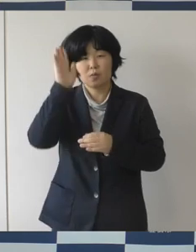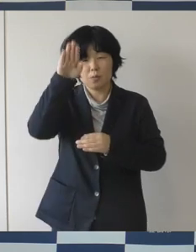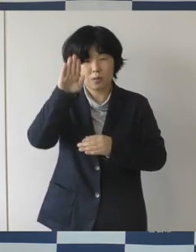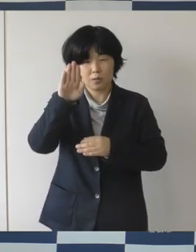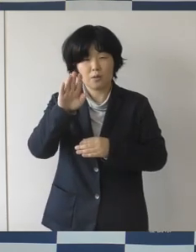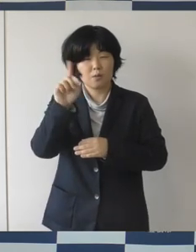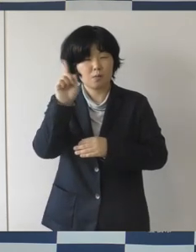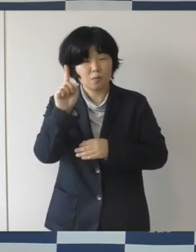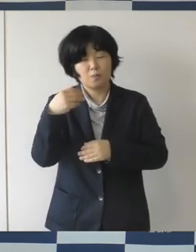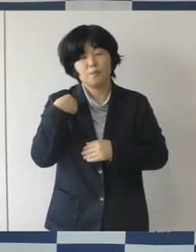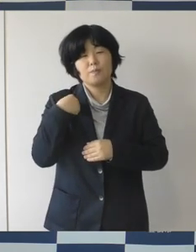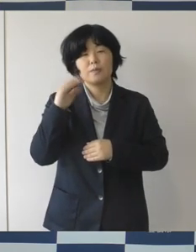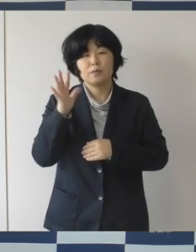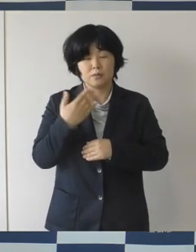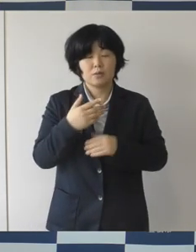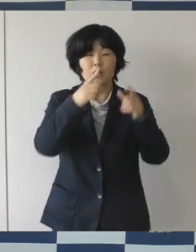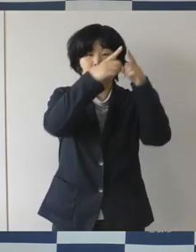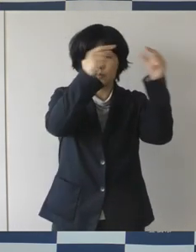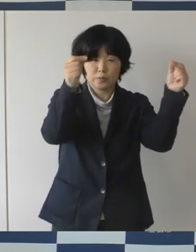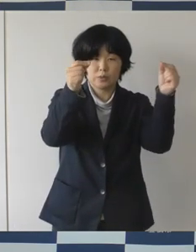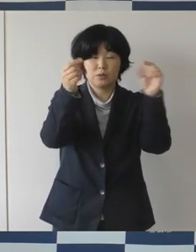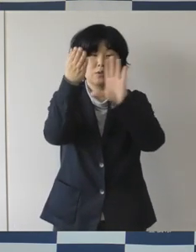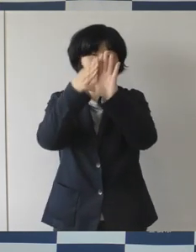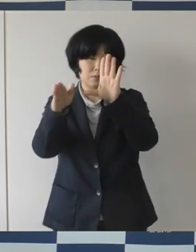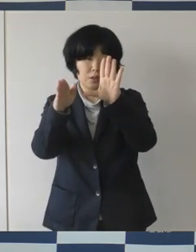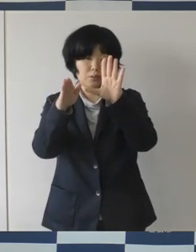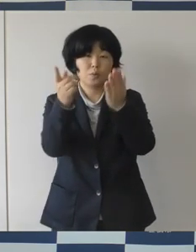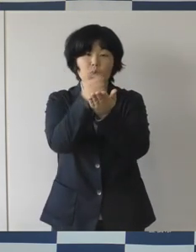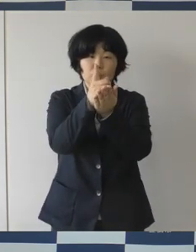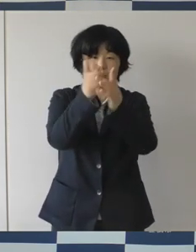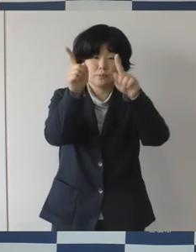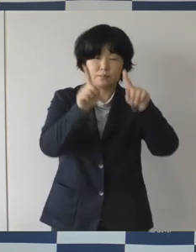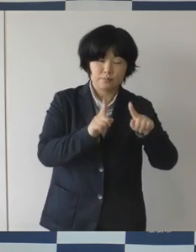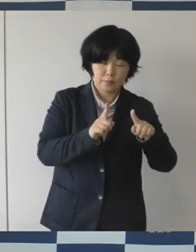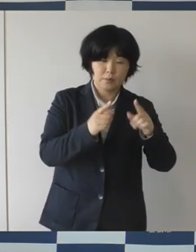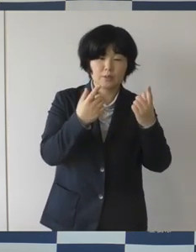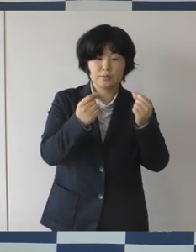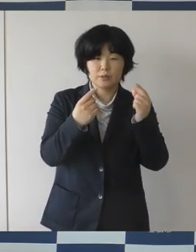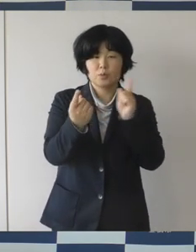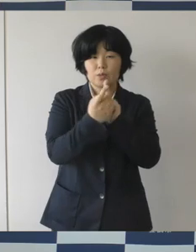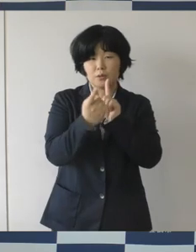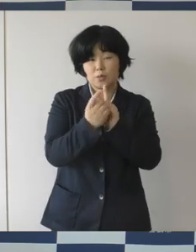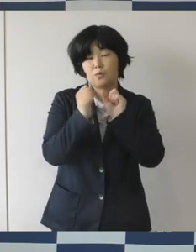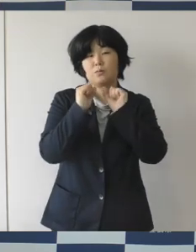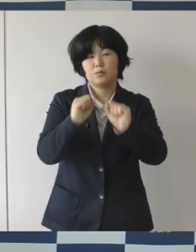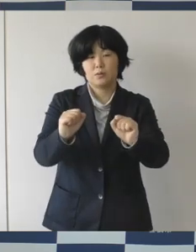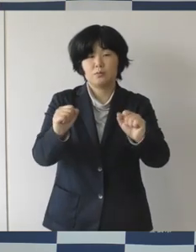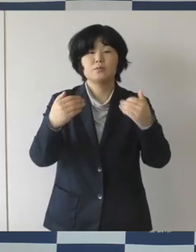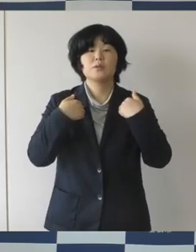国や県の方針に基づいて適切な対策をしていかなければと思いますけれども